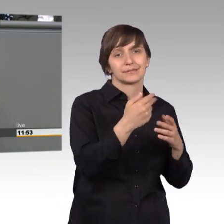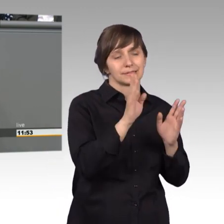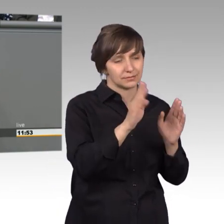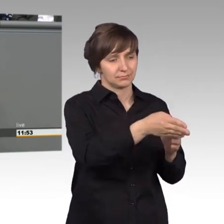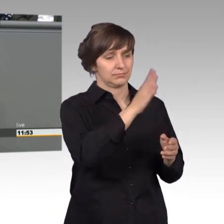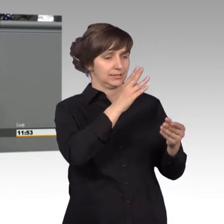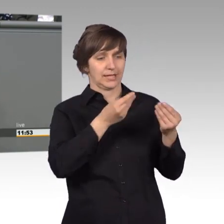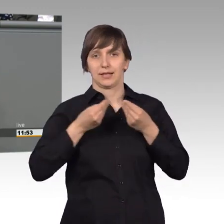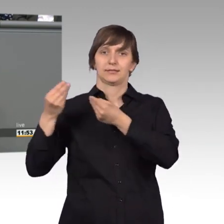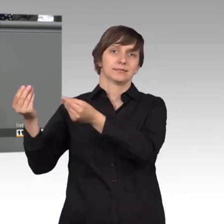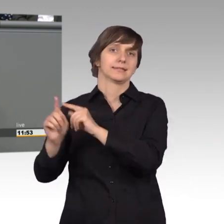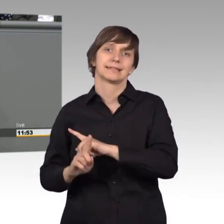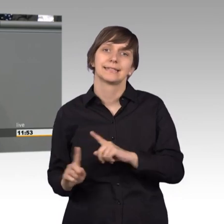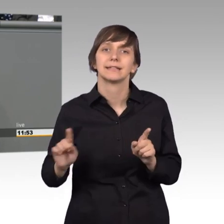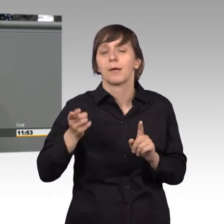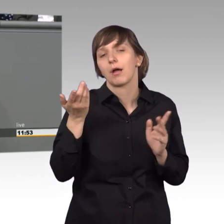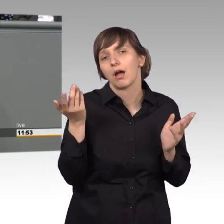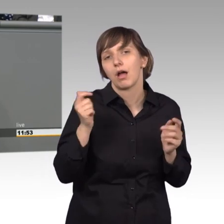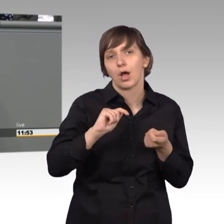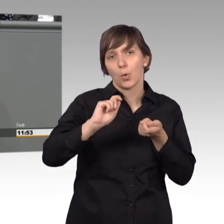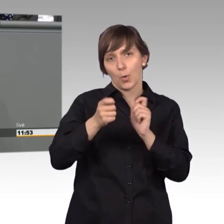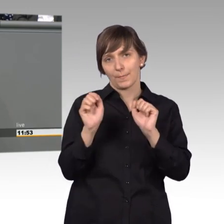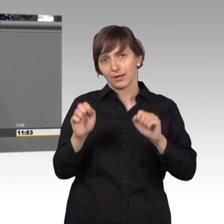Aber das kann sich ja alles ändern mit etwas gutem Willen.